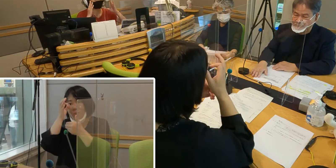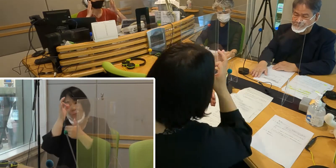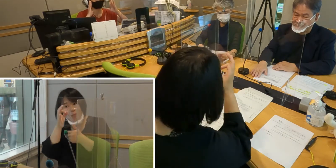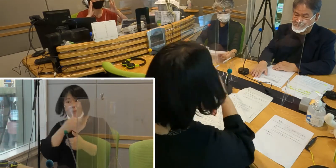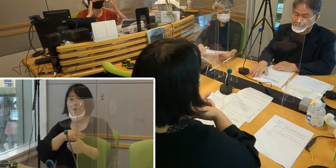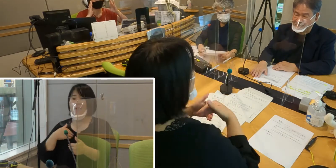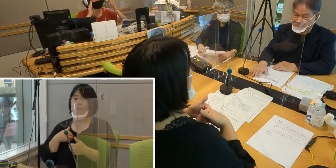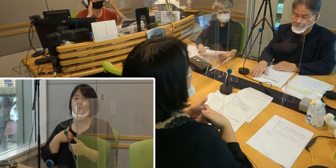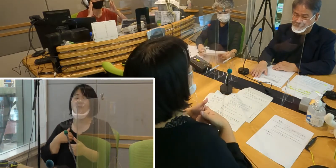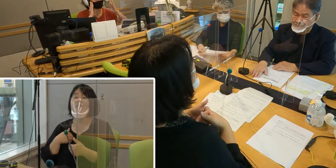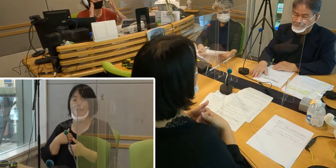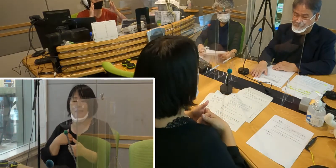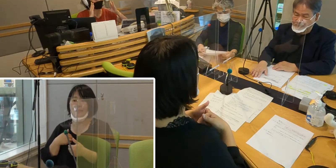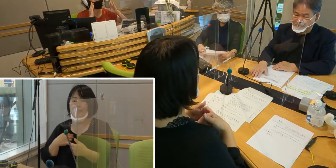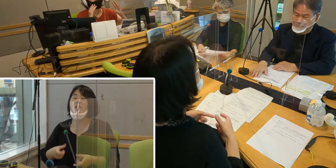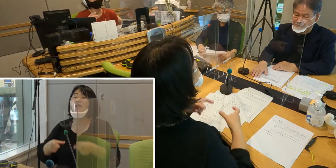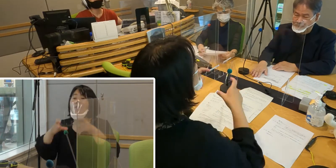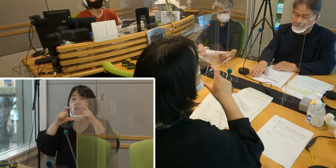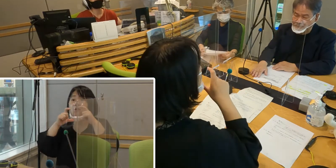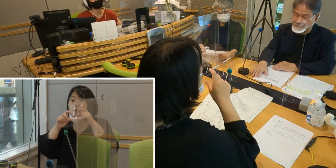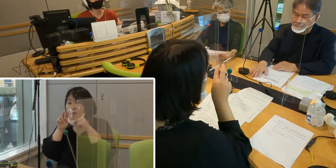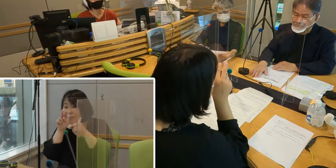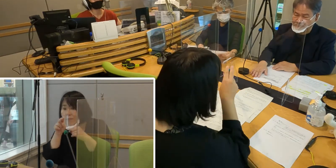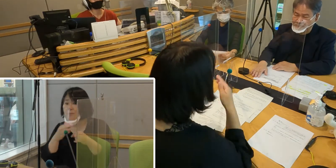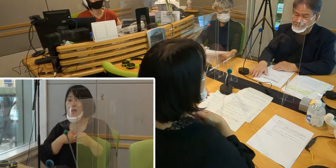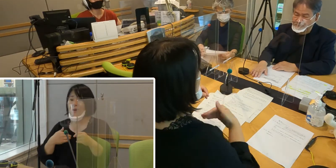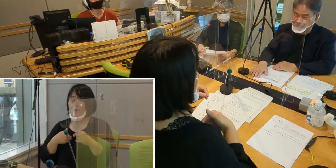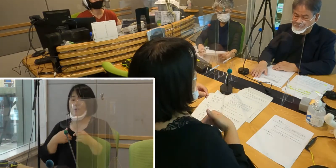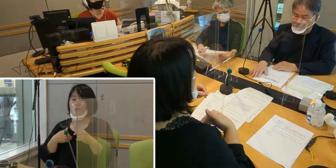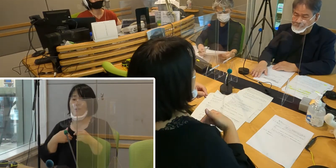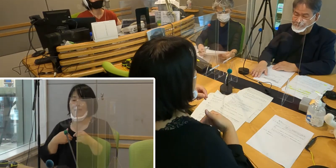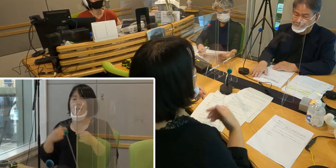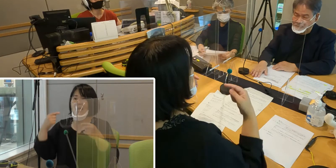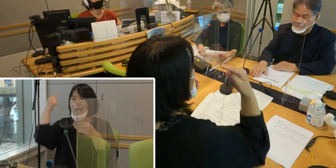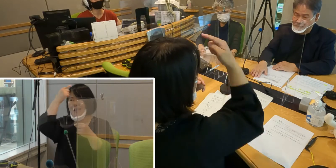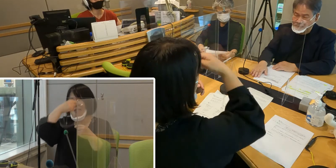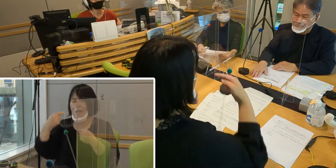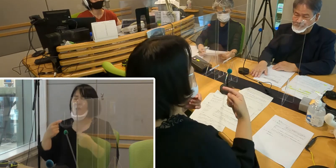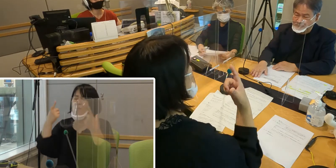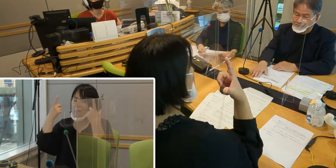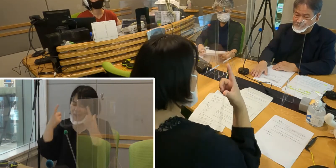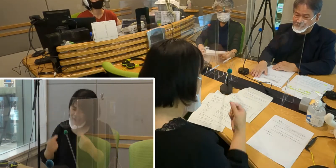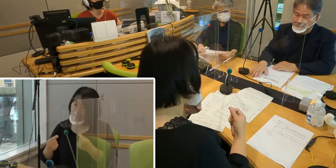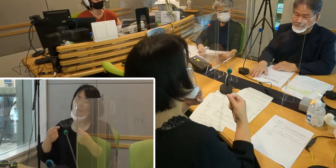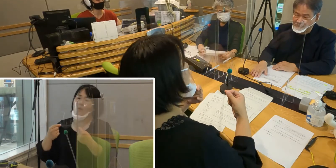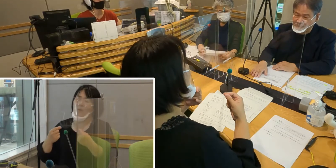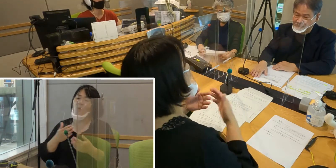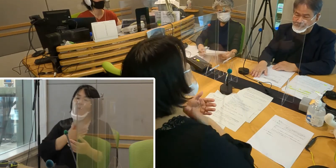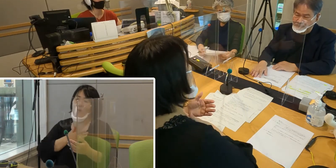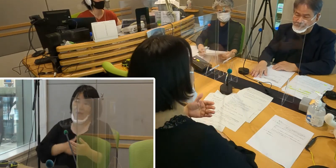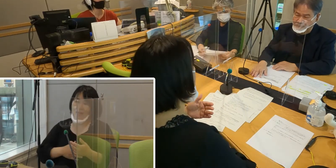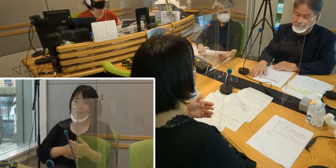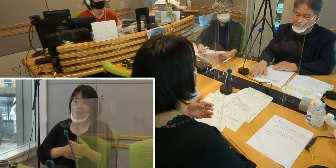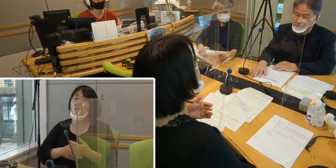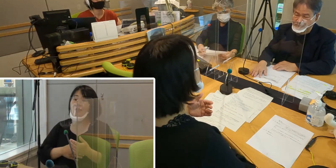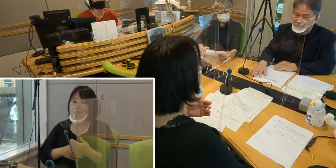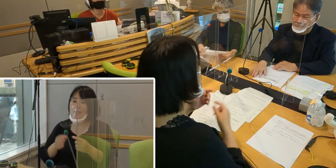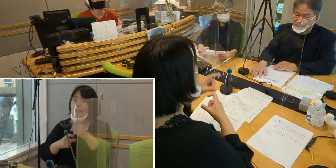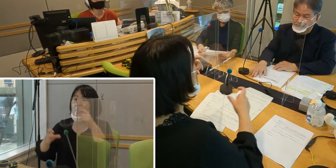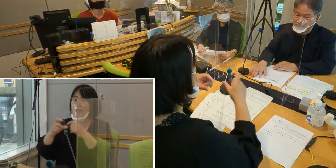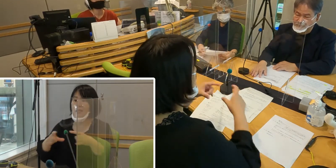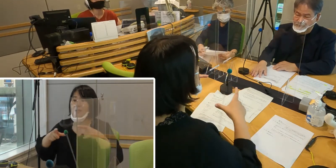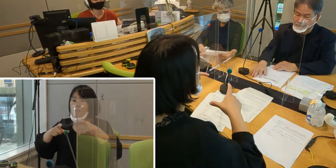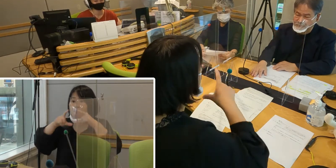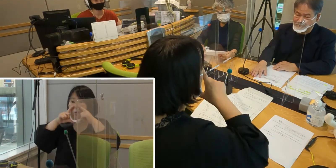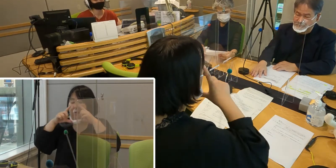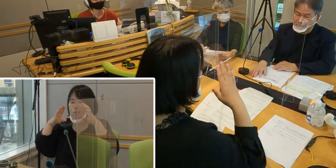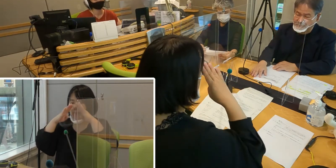そしてそうしながらも顔の大切なところを しっかりと覆ってくれるマスクというものが手に入りまして